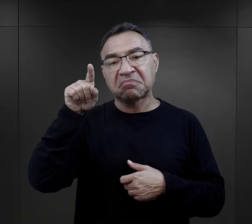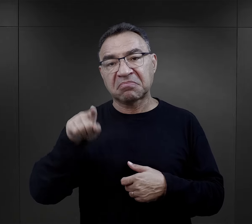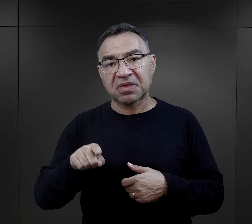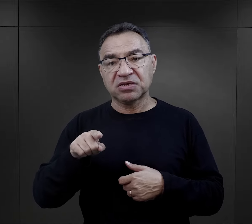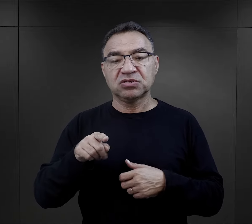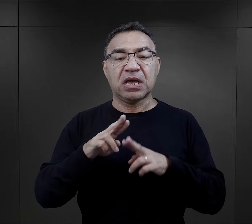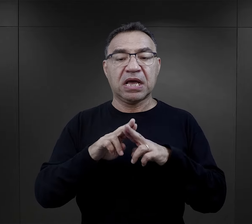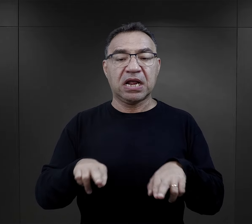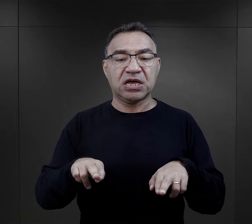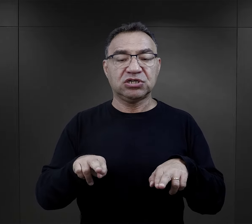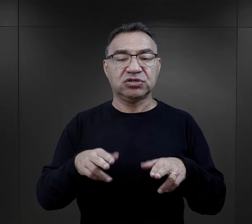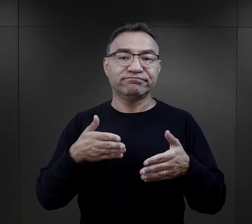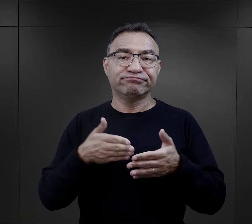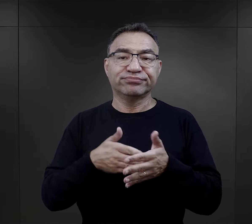reszta tylko trzy miesiące”.